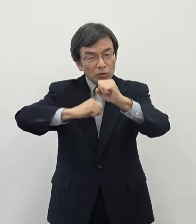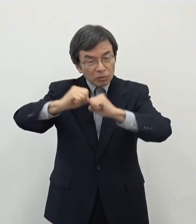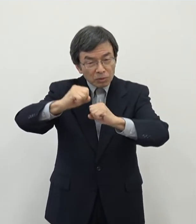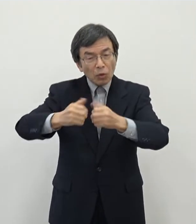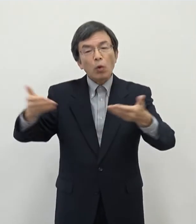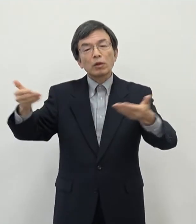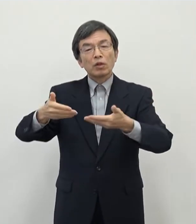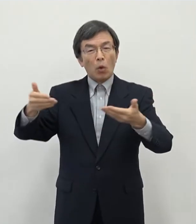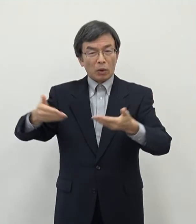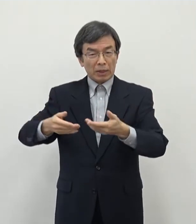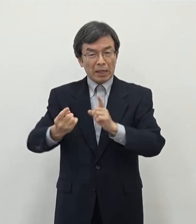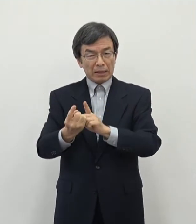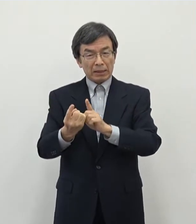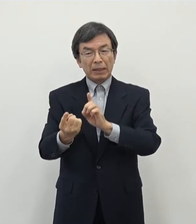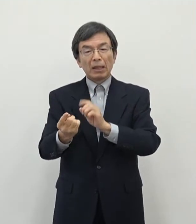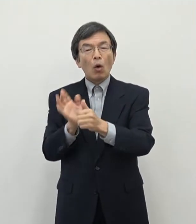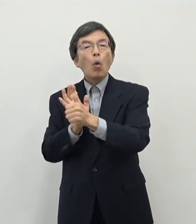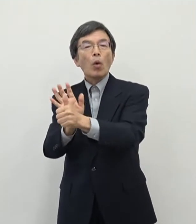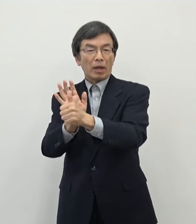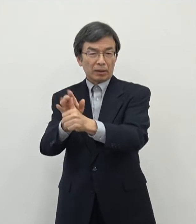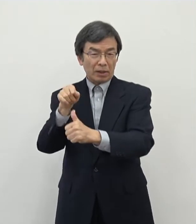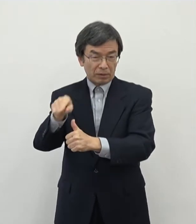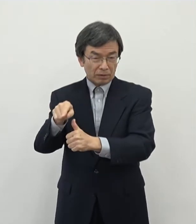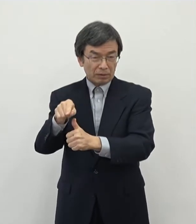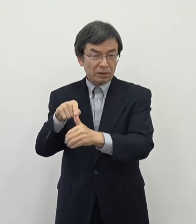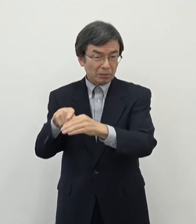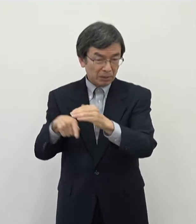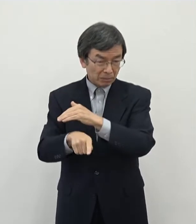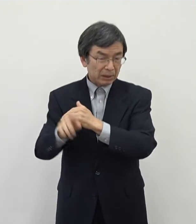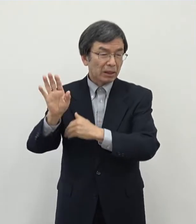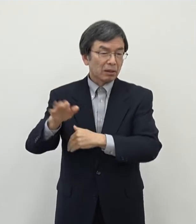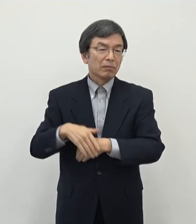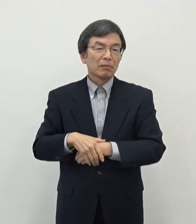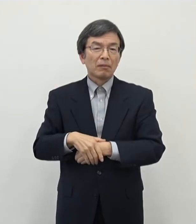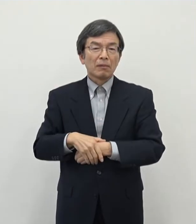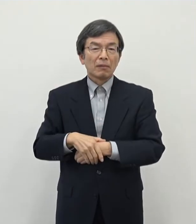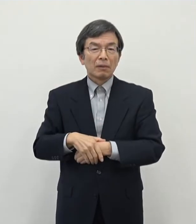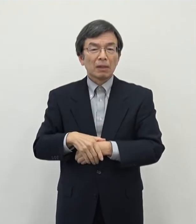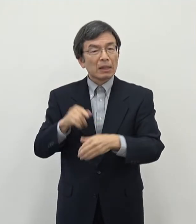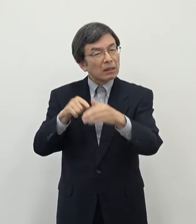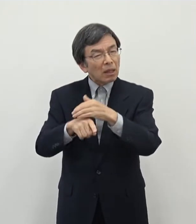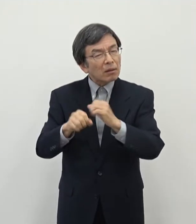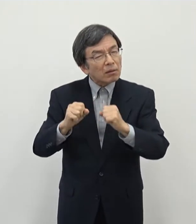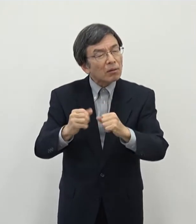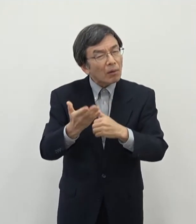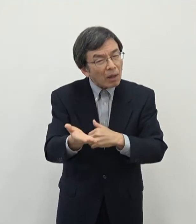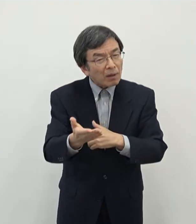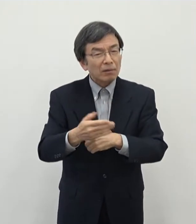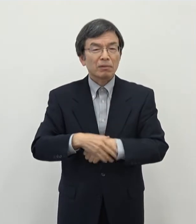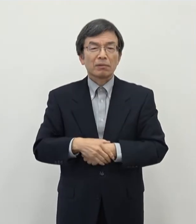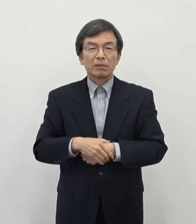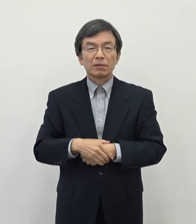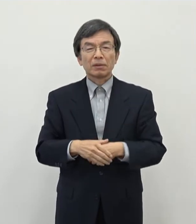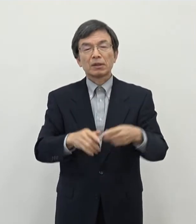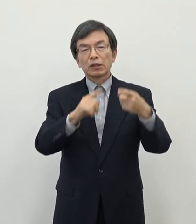応援をしていくということでございます なぜこういったことをするのかと言いますと やはり一つにはですね